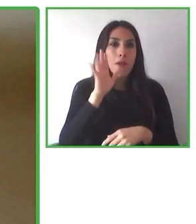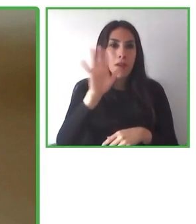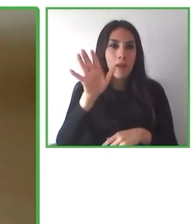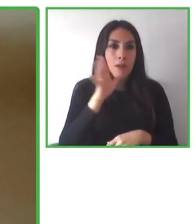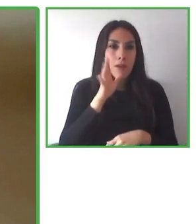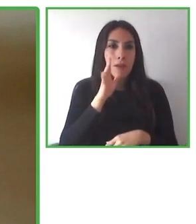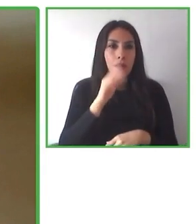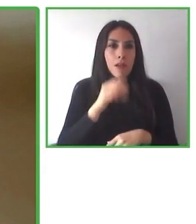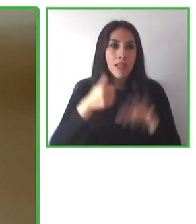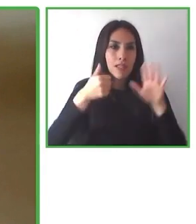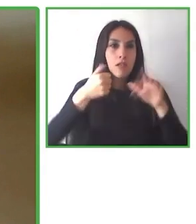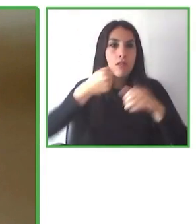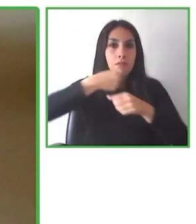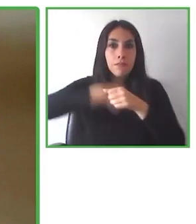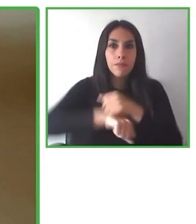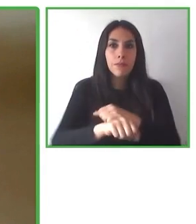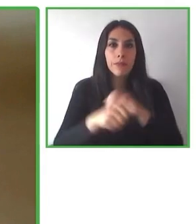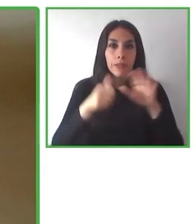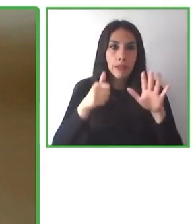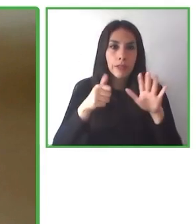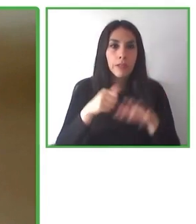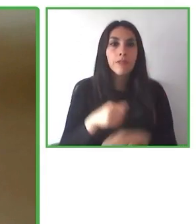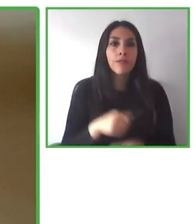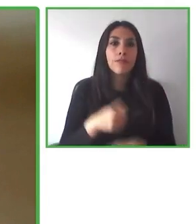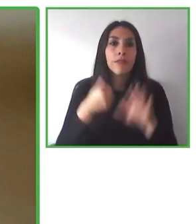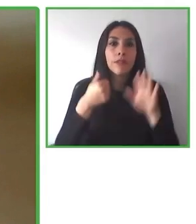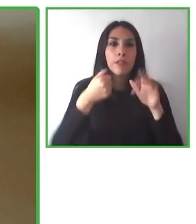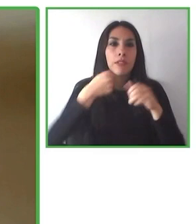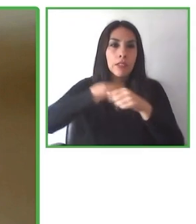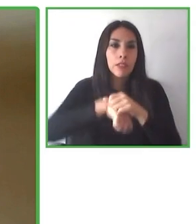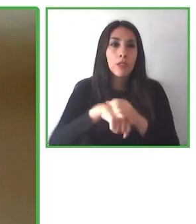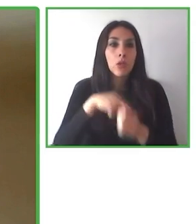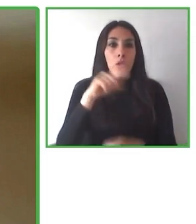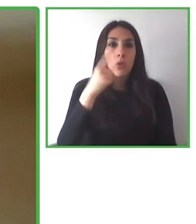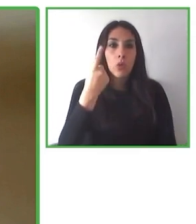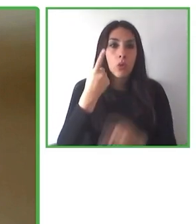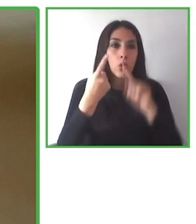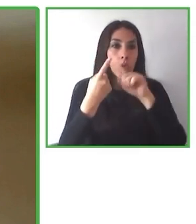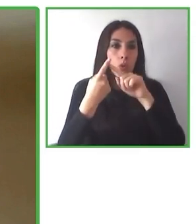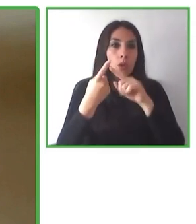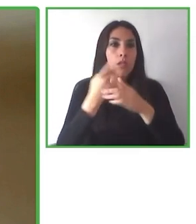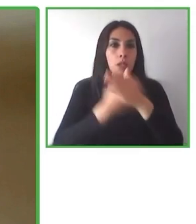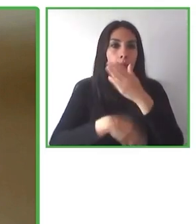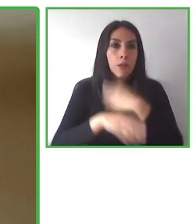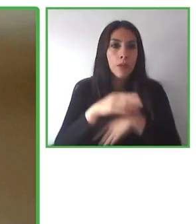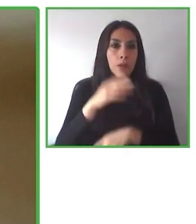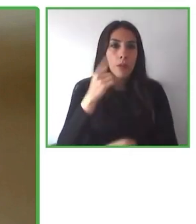Creemos que podemos modificar las creencias, mejorar la expectativa de una vida más justa